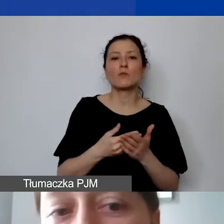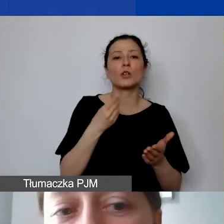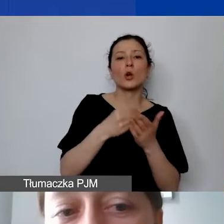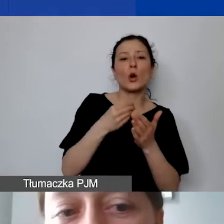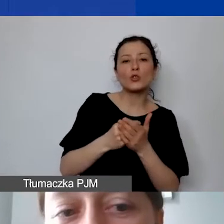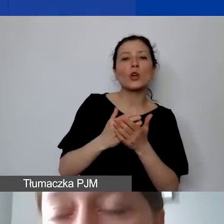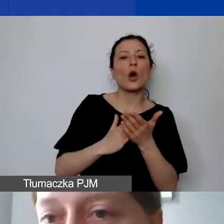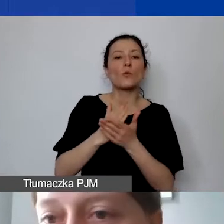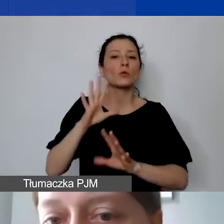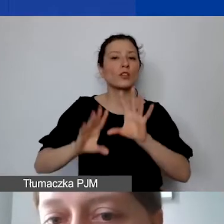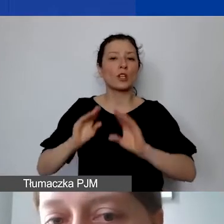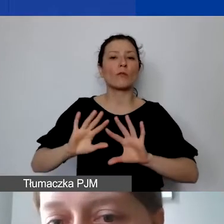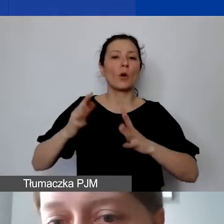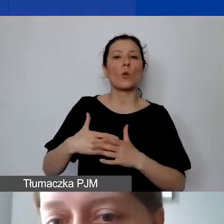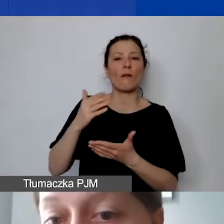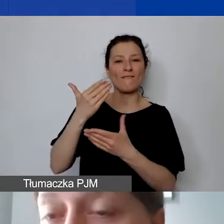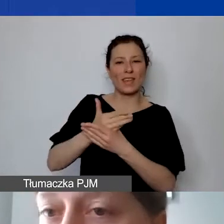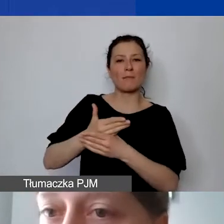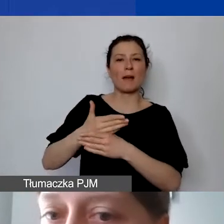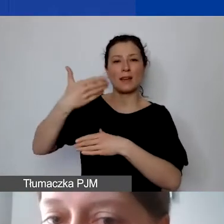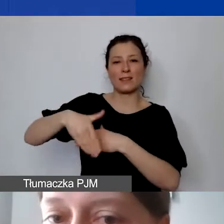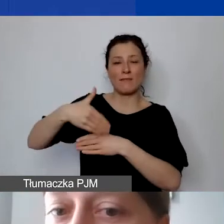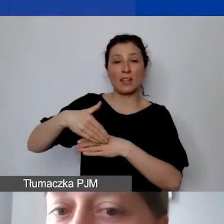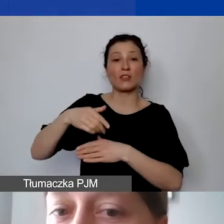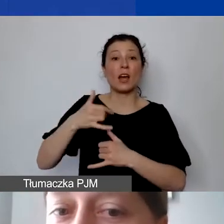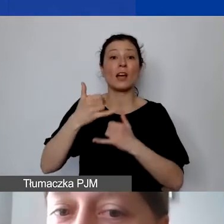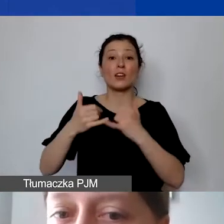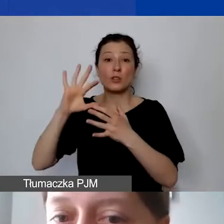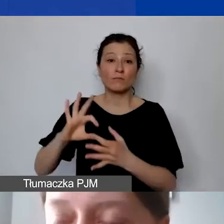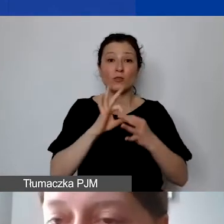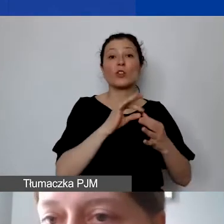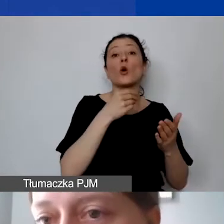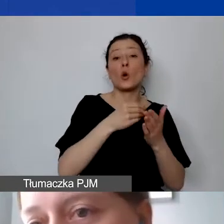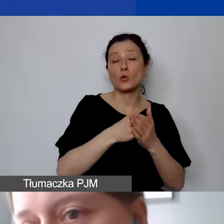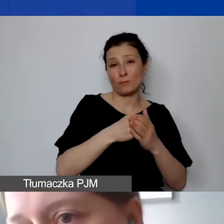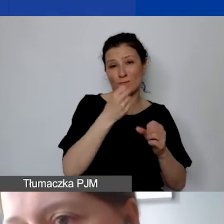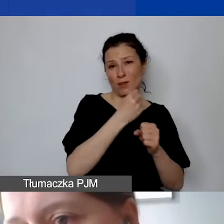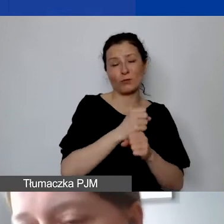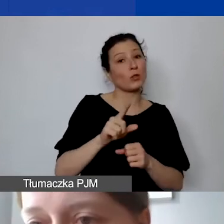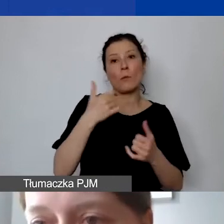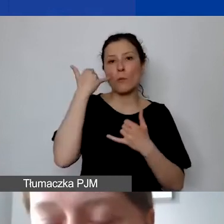Jeżeli taki koszt znajduje się w kosztach personelu, jest to błąd. Firma zewnętrzna, jeżeli jest to spółka jawna,